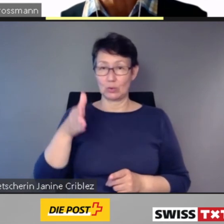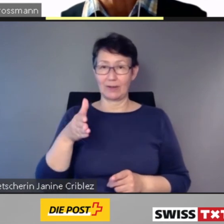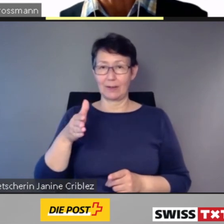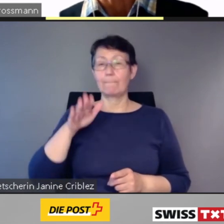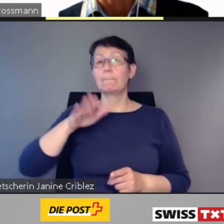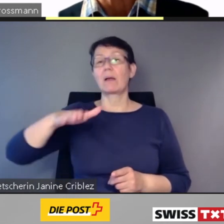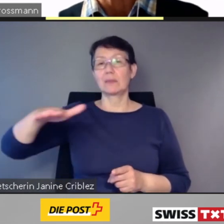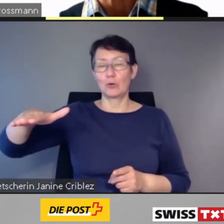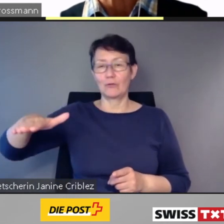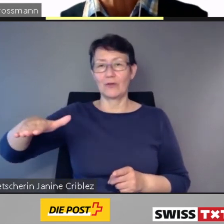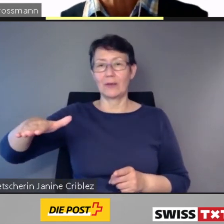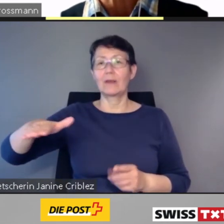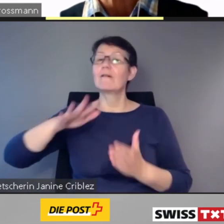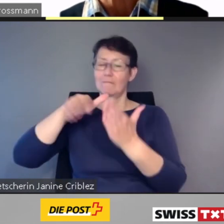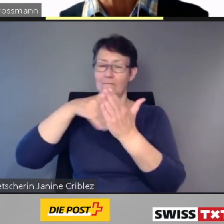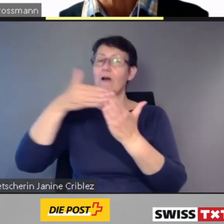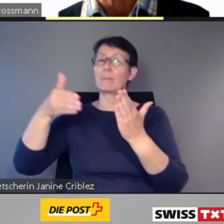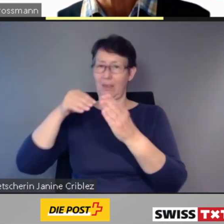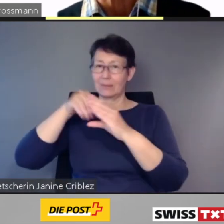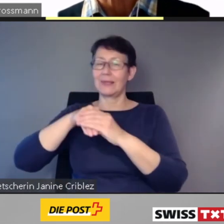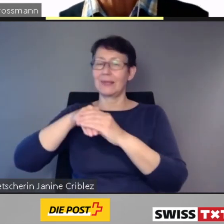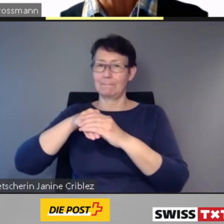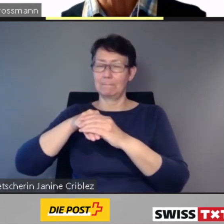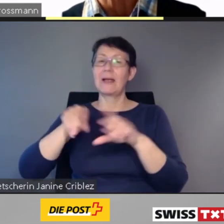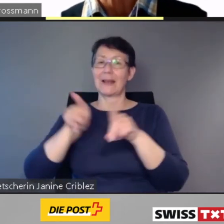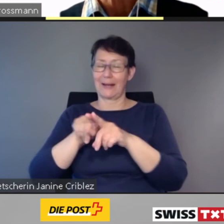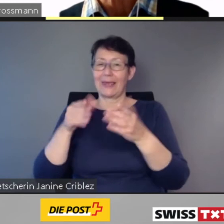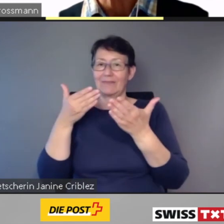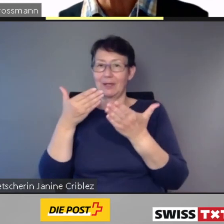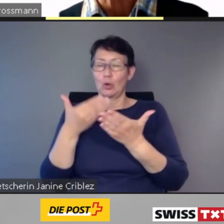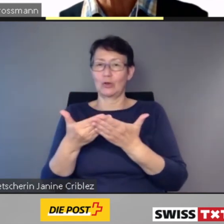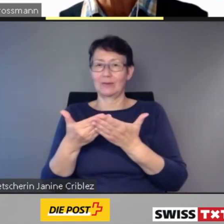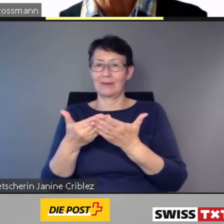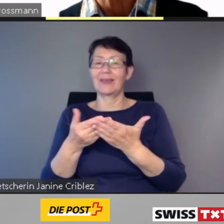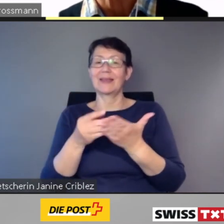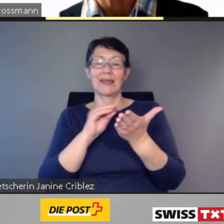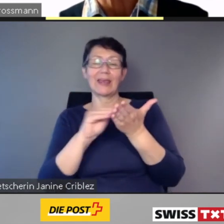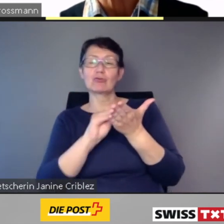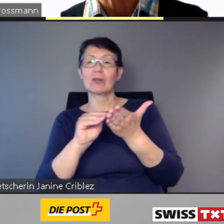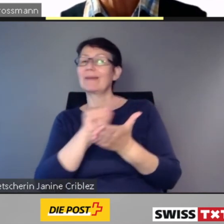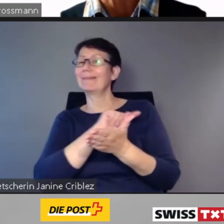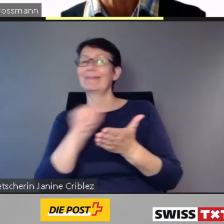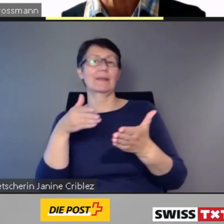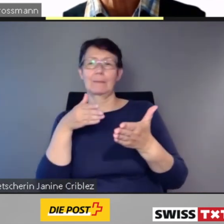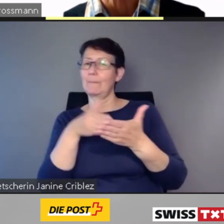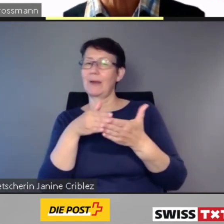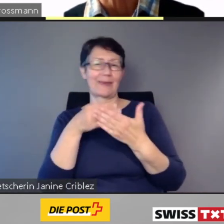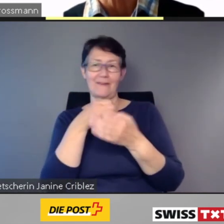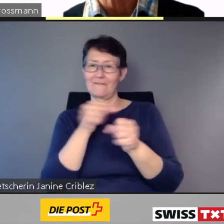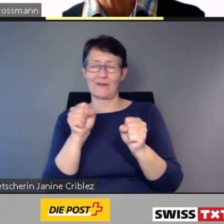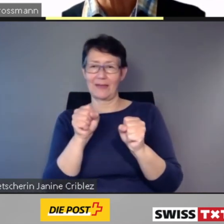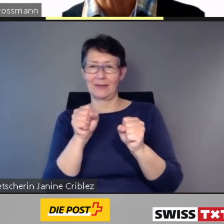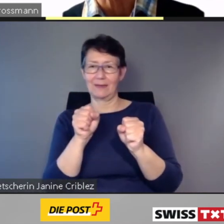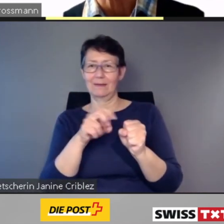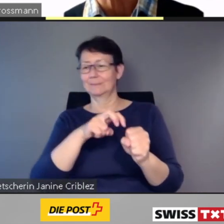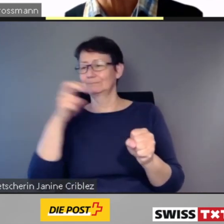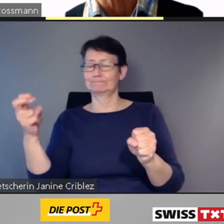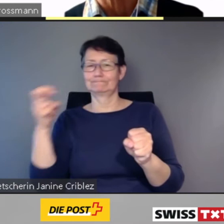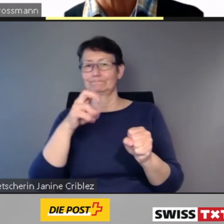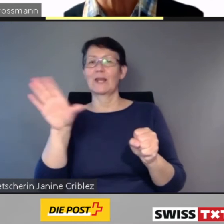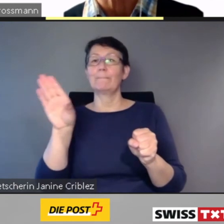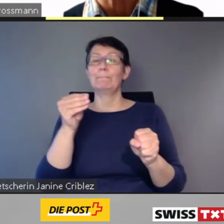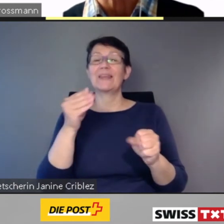Diese Züge und Bahnhöfe sind im Fahrplan wie bereits heute als nicht barrierefrei,